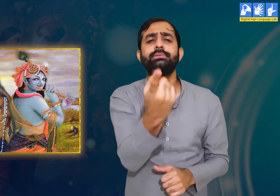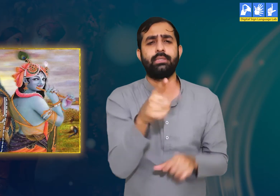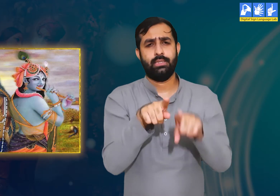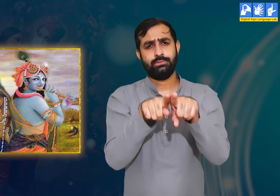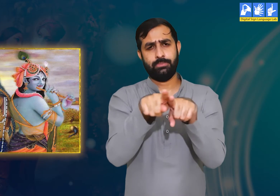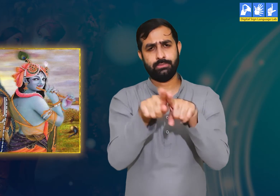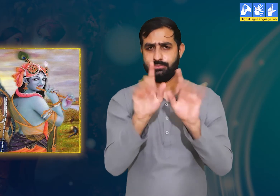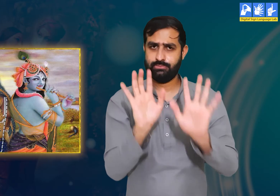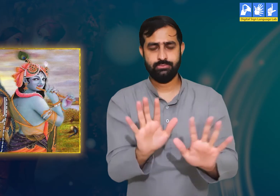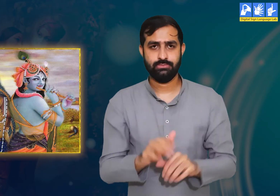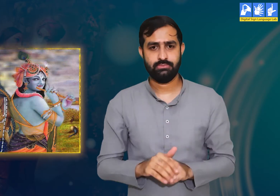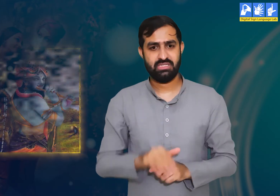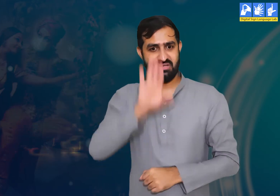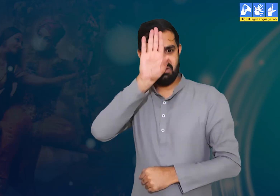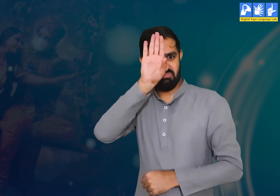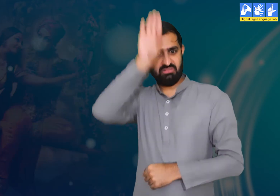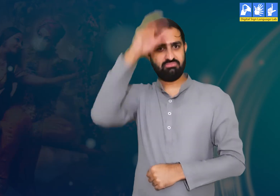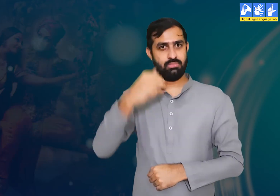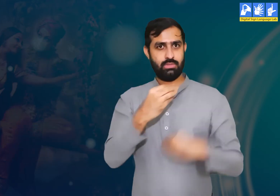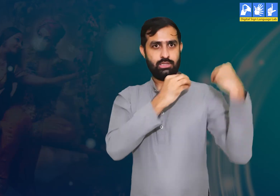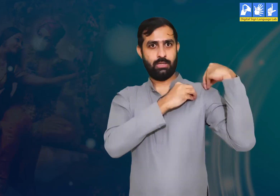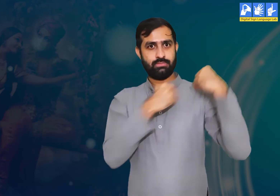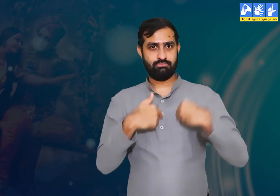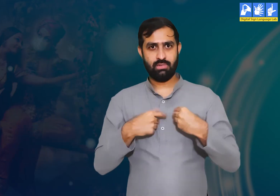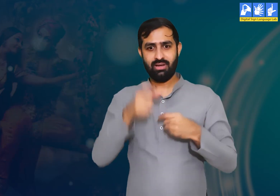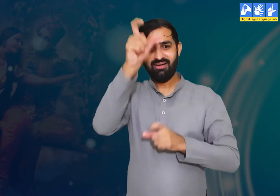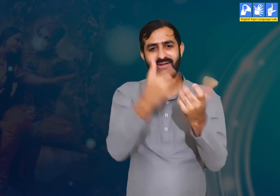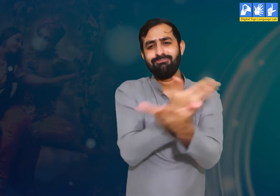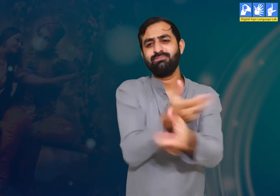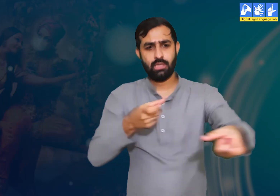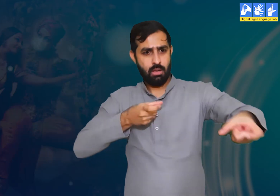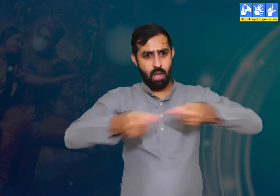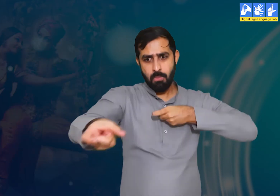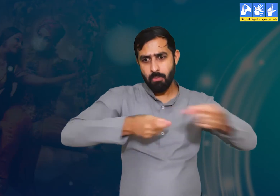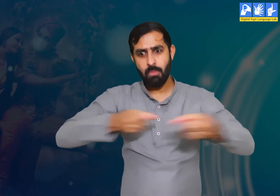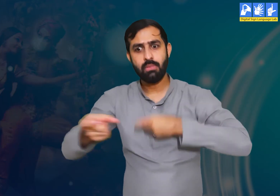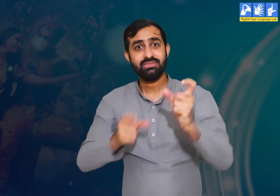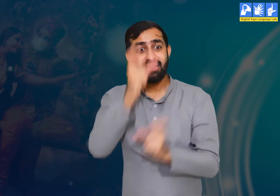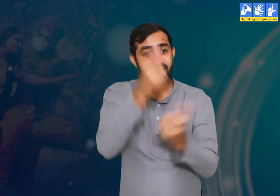वे एक उदाहरण देते हुए यह कहती हैं कि एक राजा की यह ज़िम्मेदारी होती है